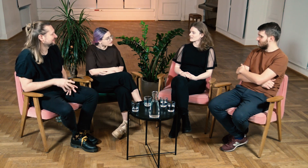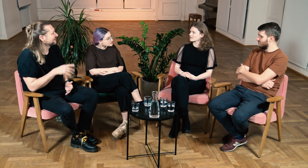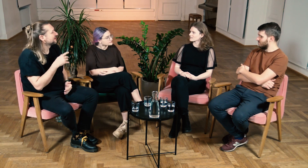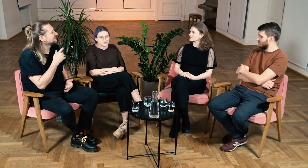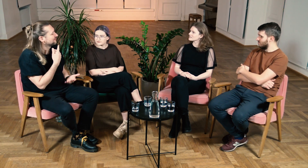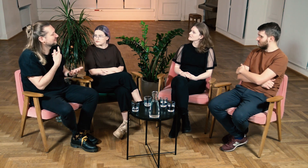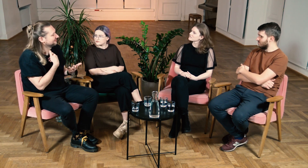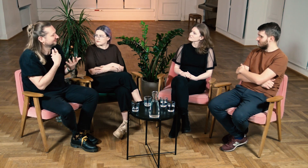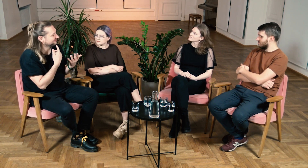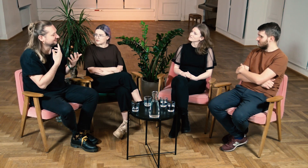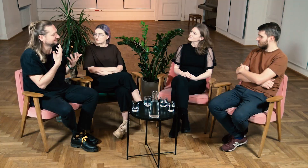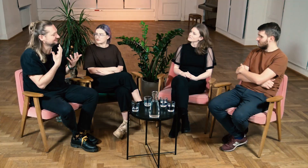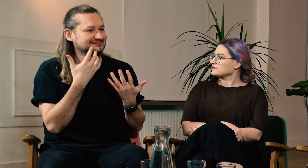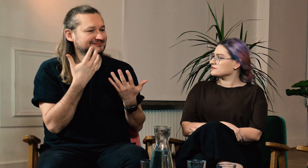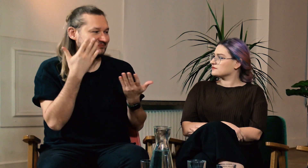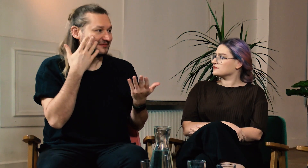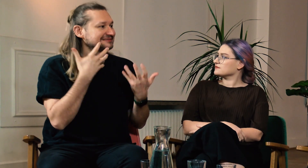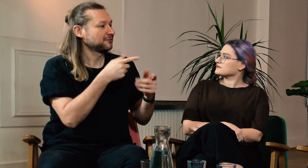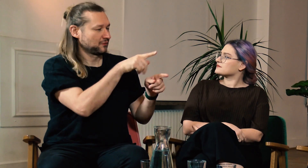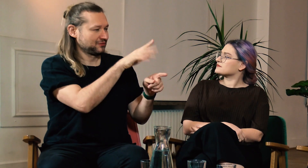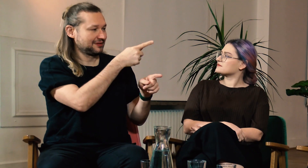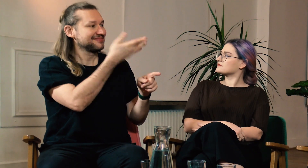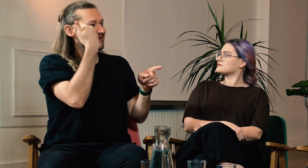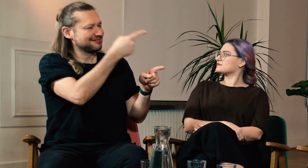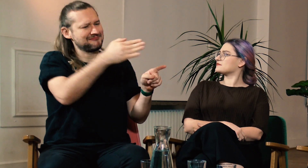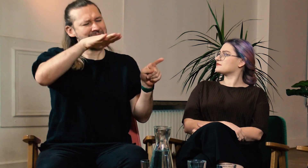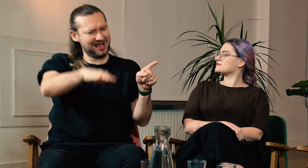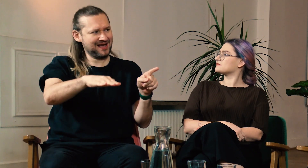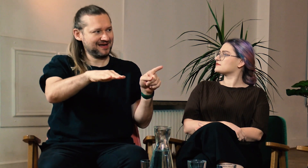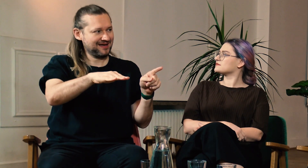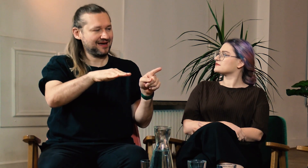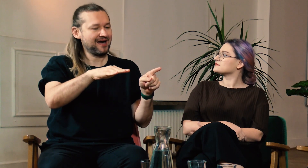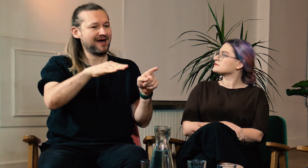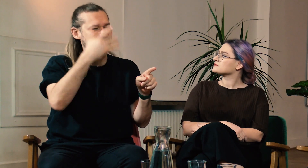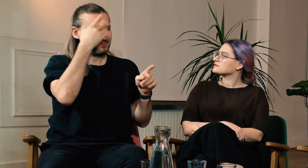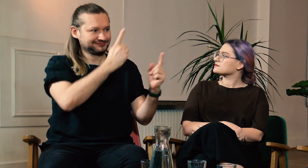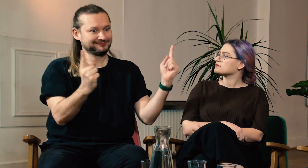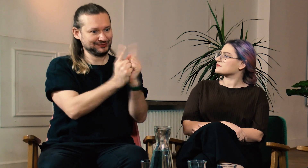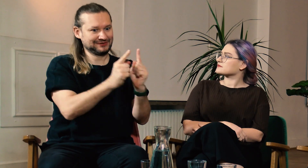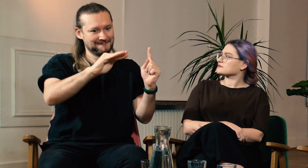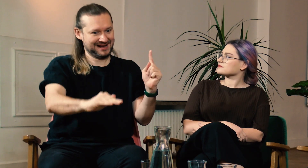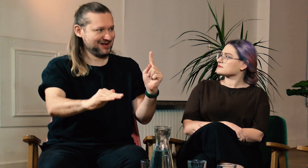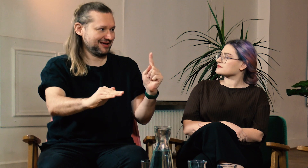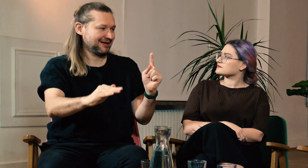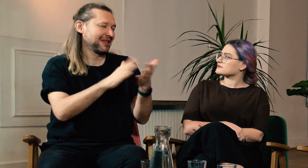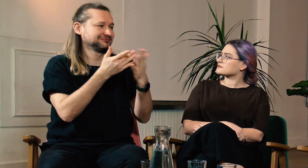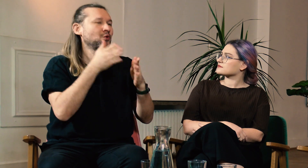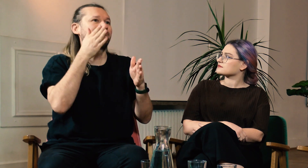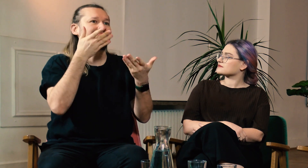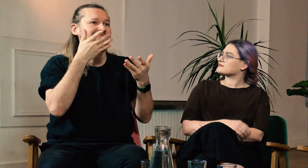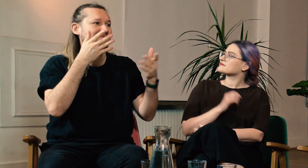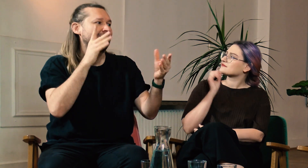M: Opowiadałaś nam dzisiaj o swoim dzieciństwie, o różnych spotkaniach, których doświadczyłaś będąc dziewczynką.